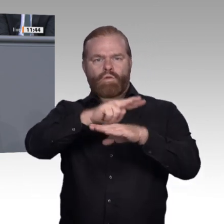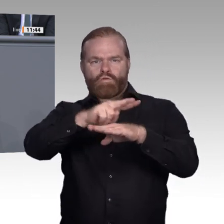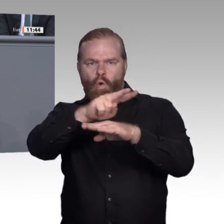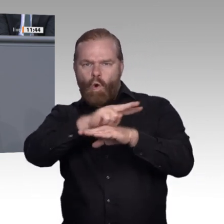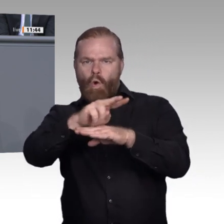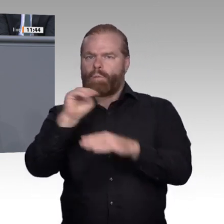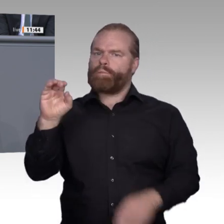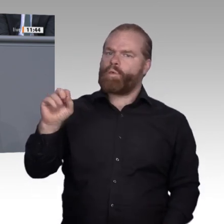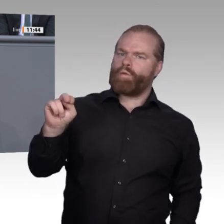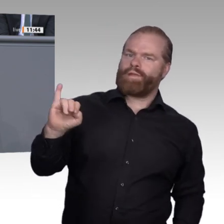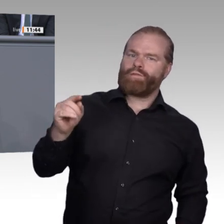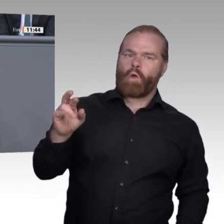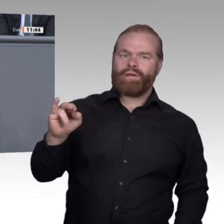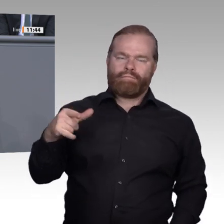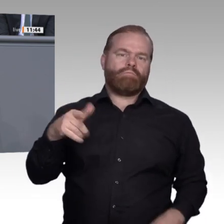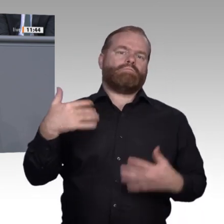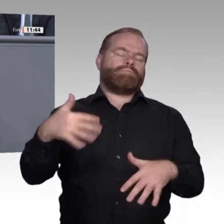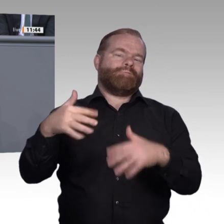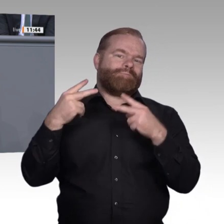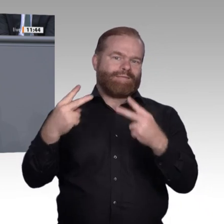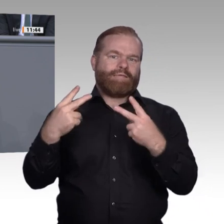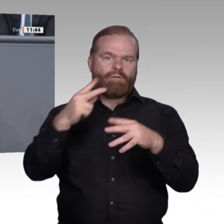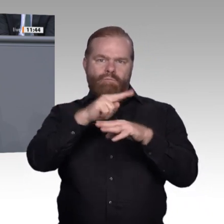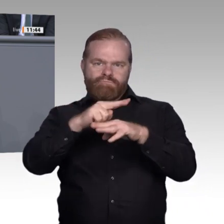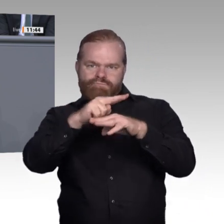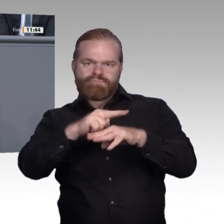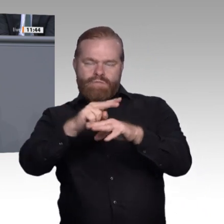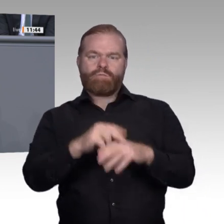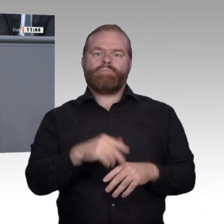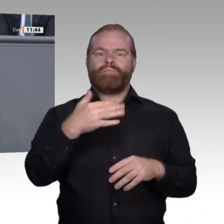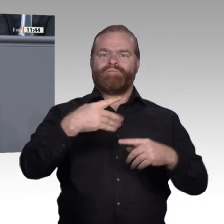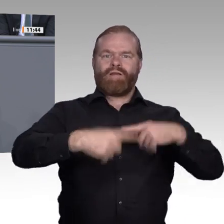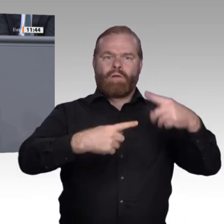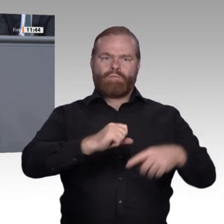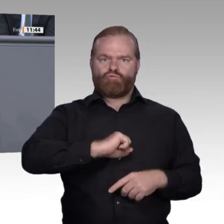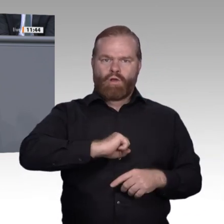eingeführten interkulturellen Kompetenz sein. Letztere hat im Idealfall Eingang